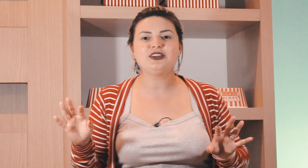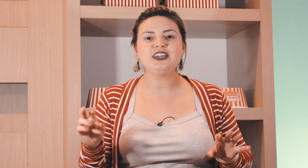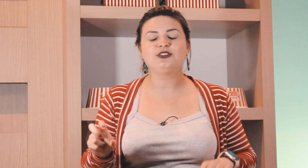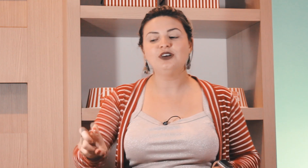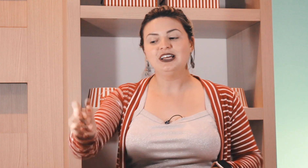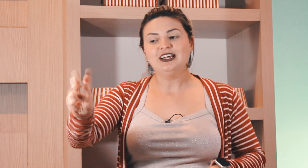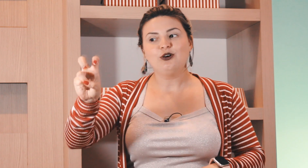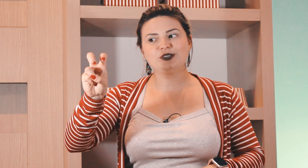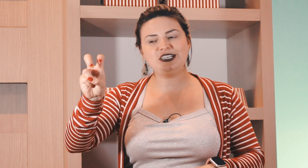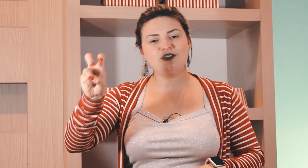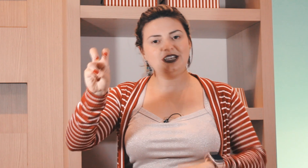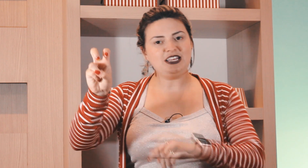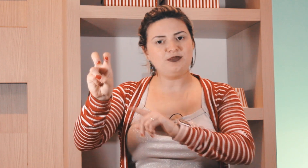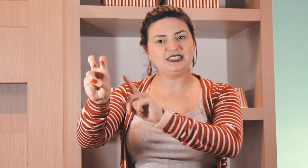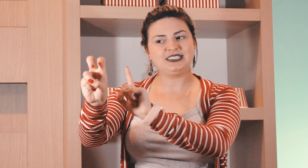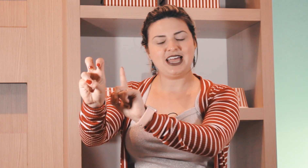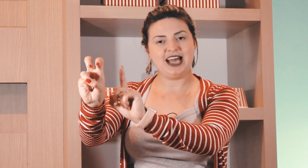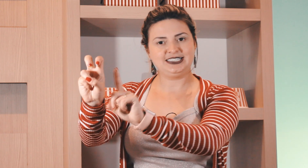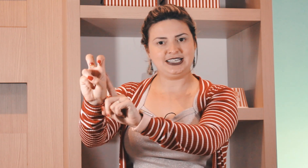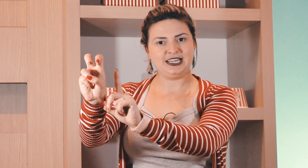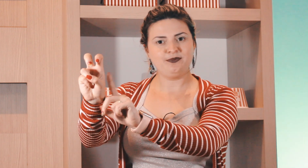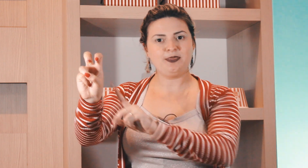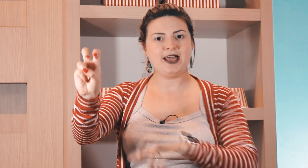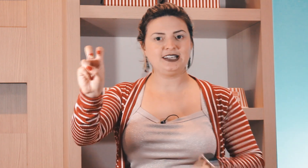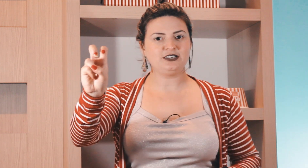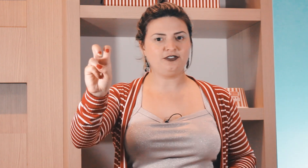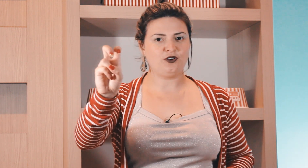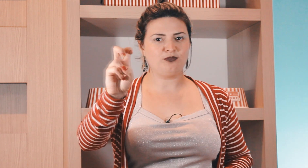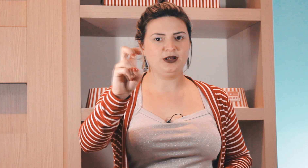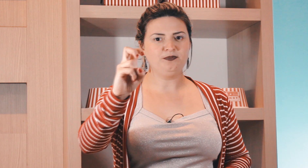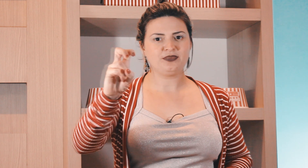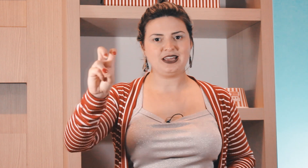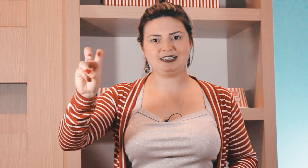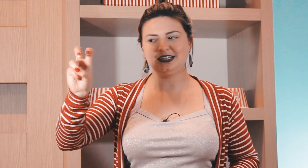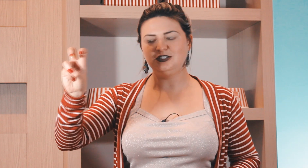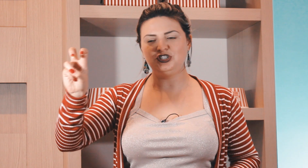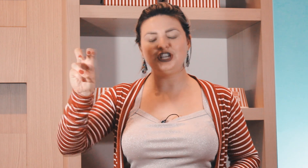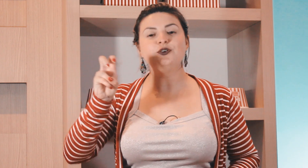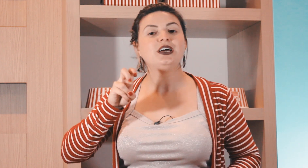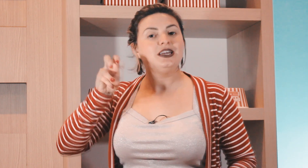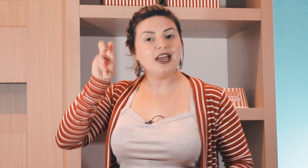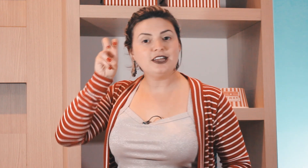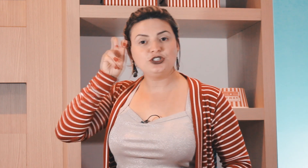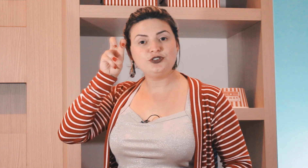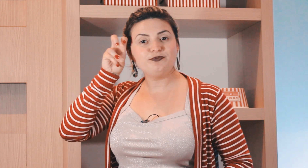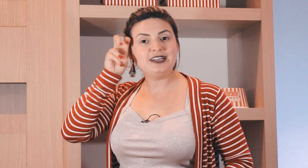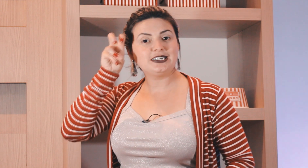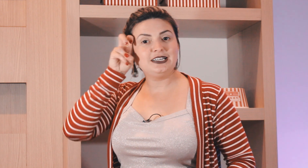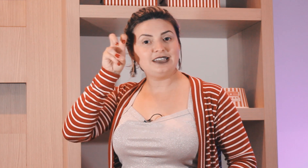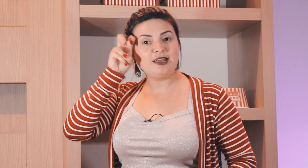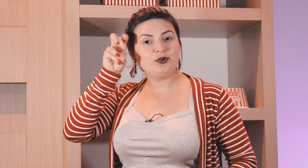não é o quinto o cinco em Libras é assim dessa forma esse Ganchinho e aí a gente faz aqui na